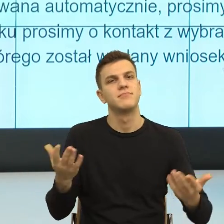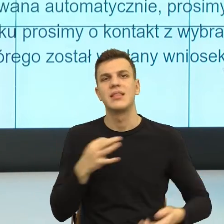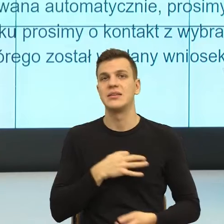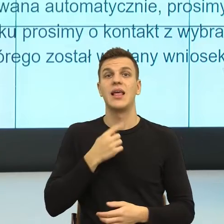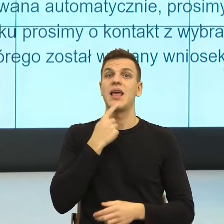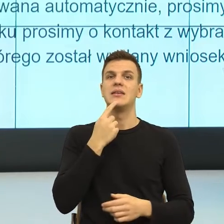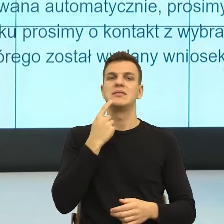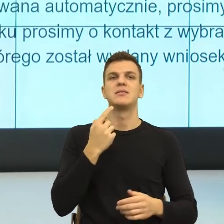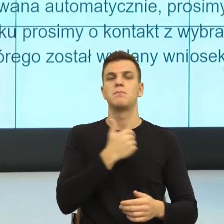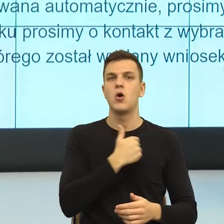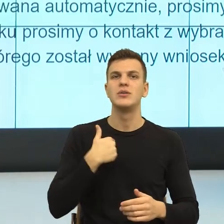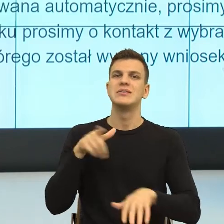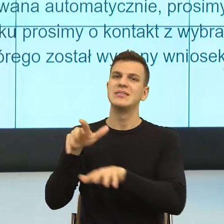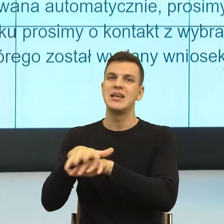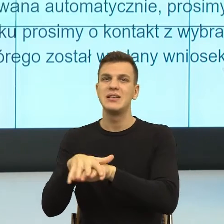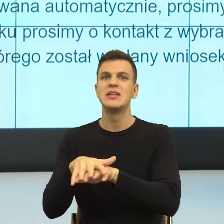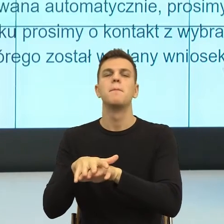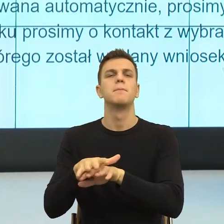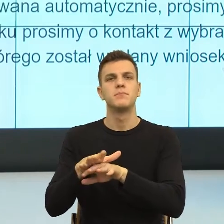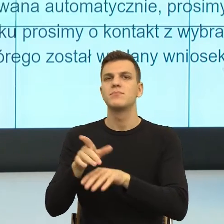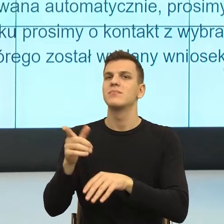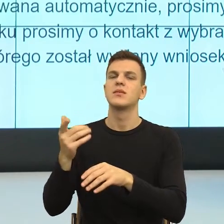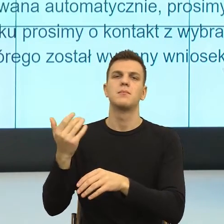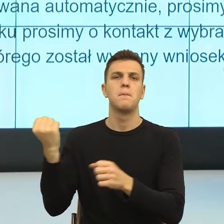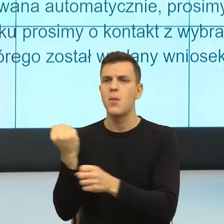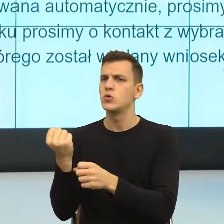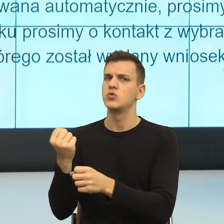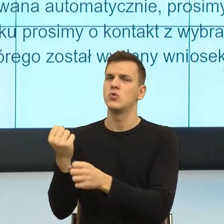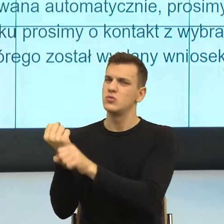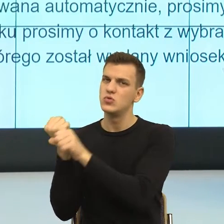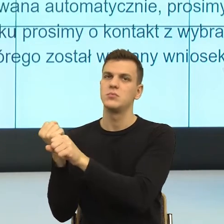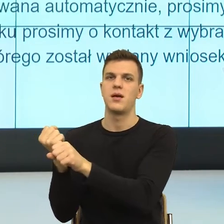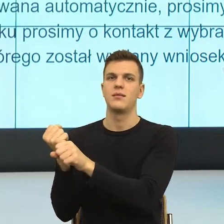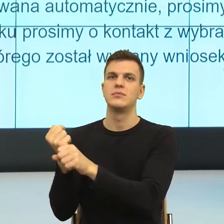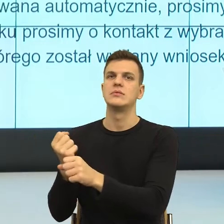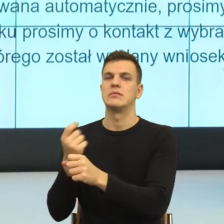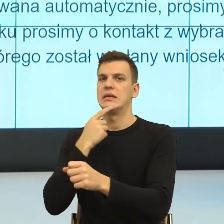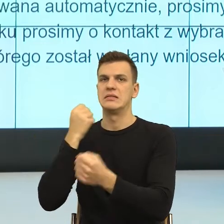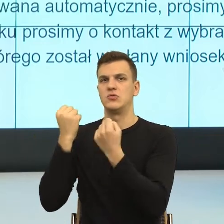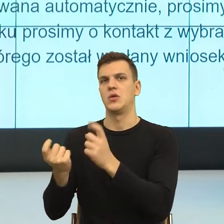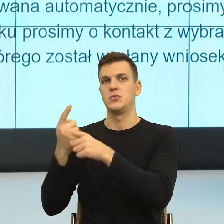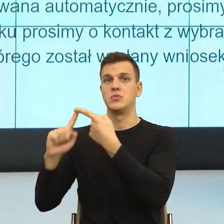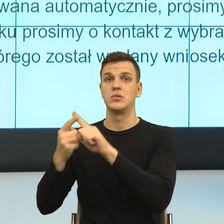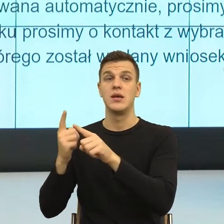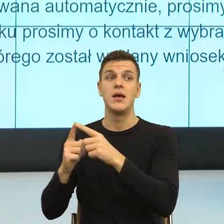To jest jeszcze ten system urzędów, których my się mamy bać. I teraz rozumiem, że jesteśmy tutaj po to, żeby urząd z wroga stał się